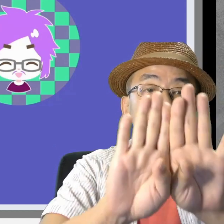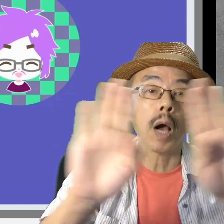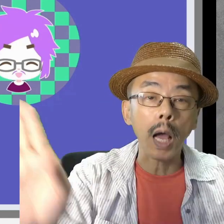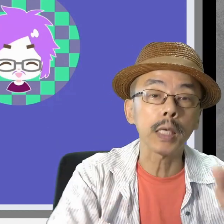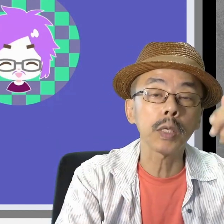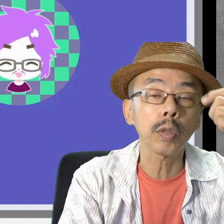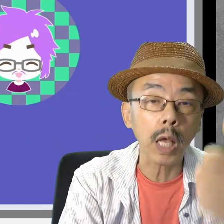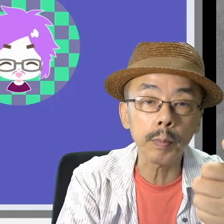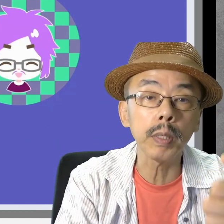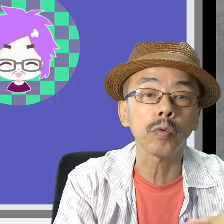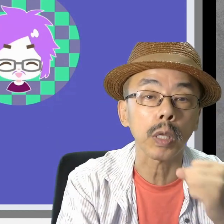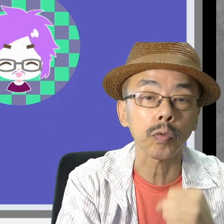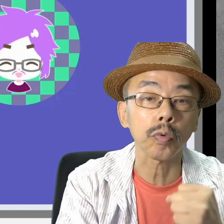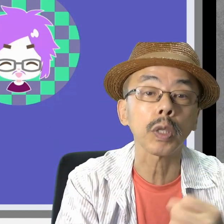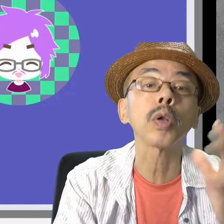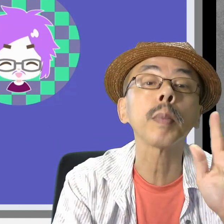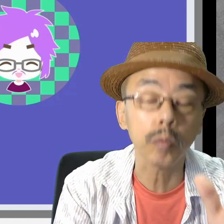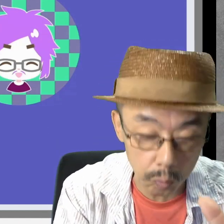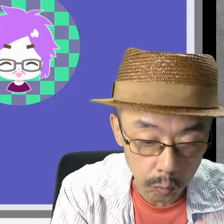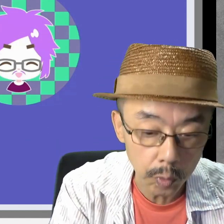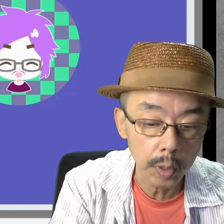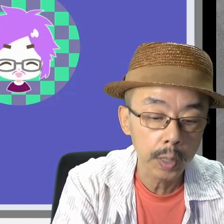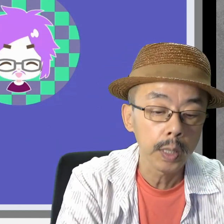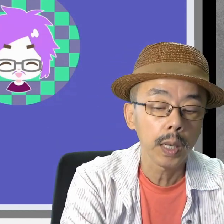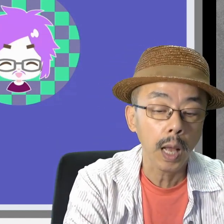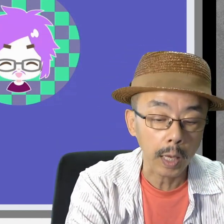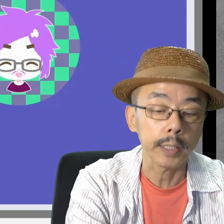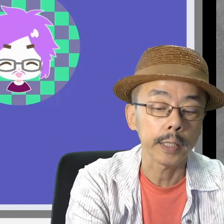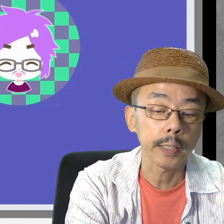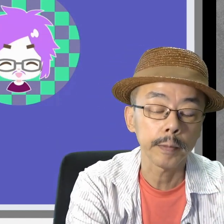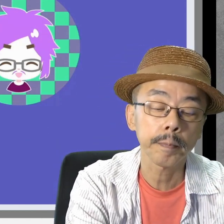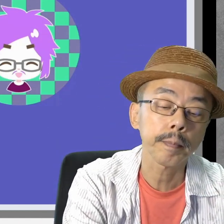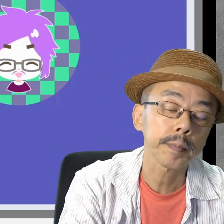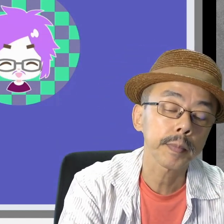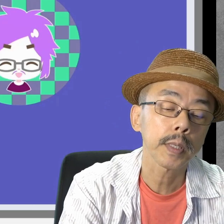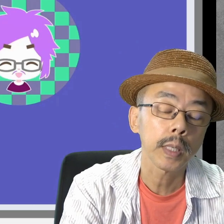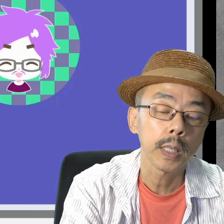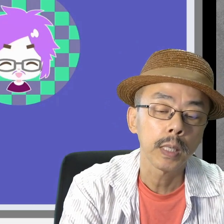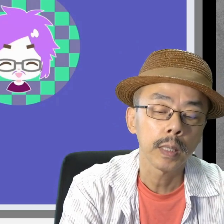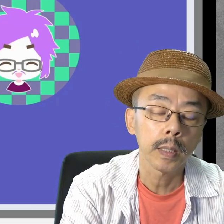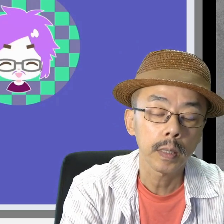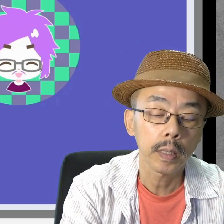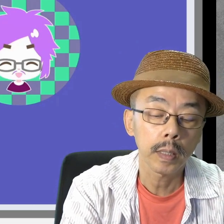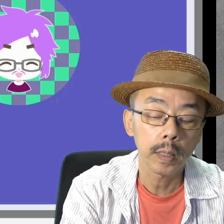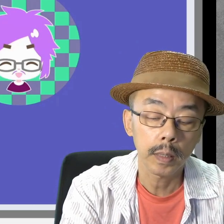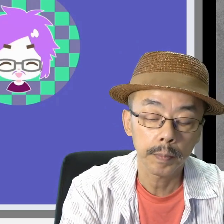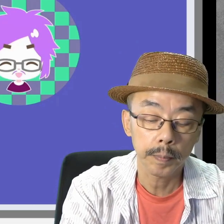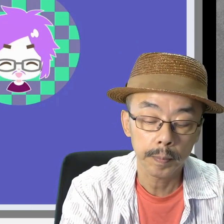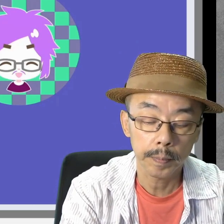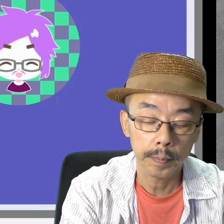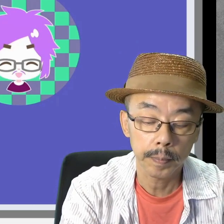開始のタイミングで作っています。